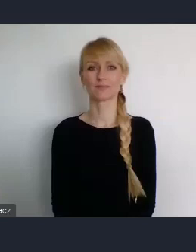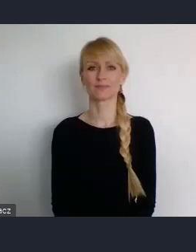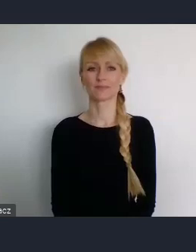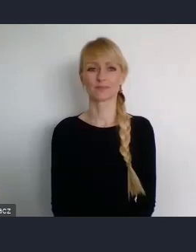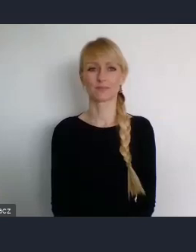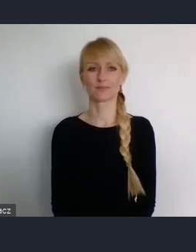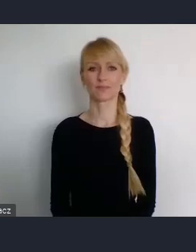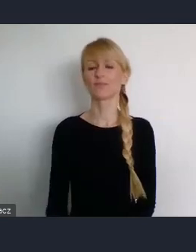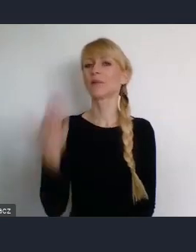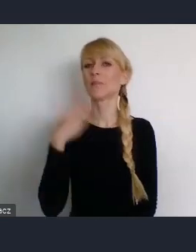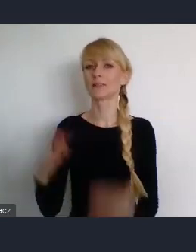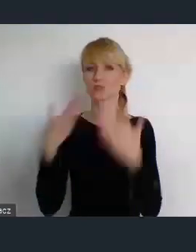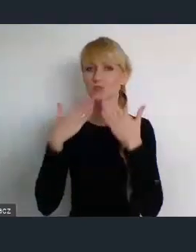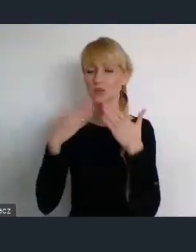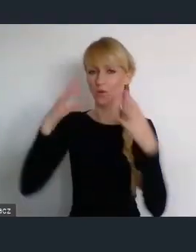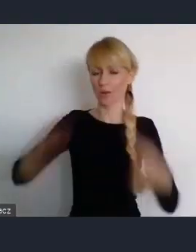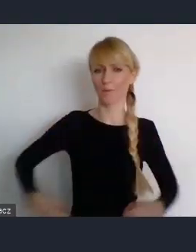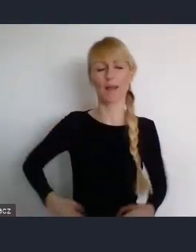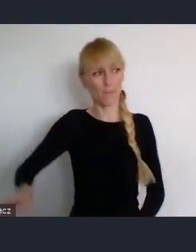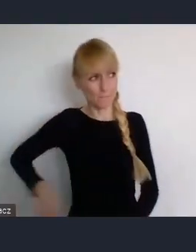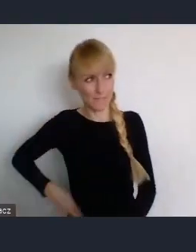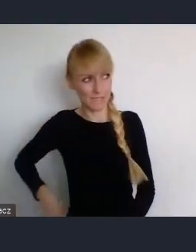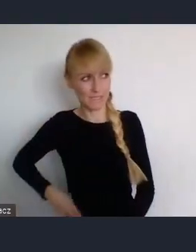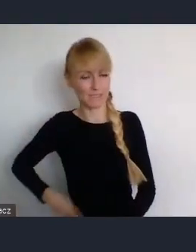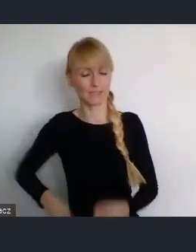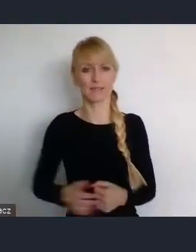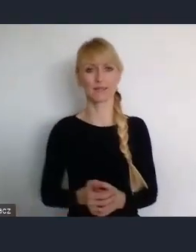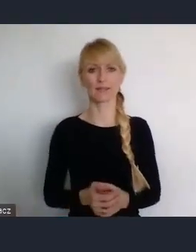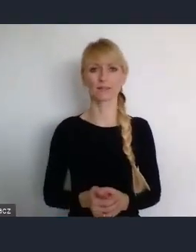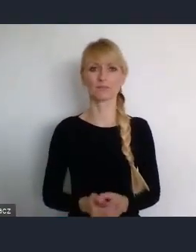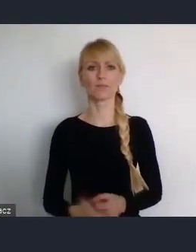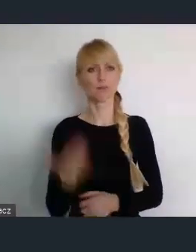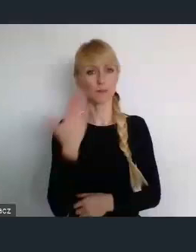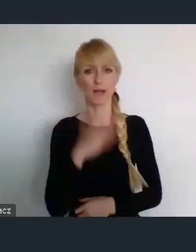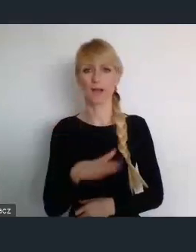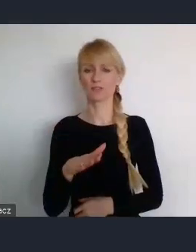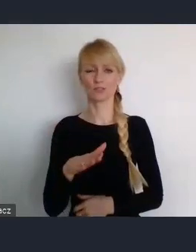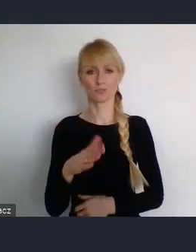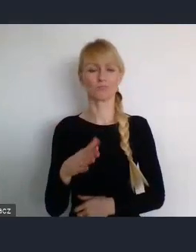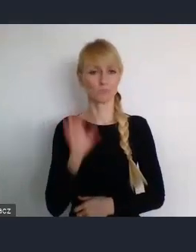Dziękujemy Pani Minister, za tak wyczerpujące przedstawienie,